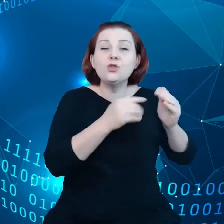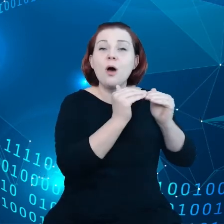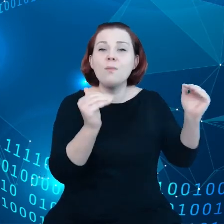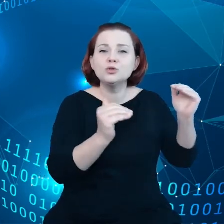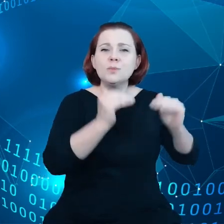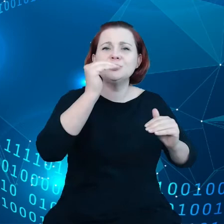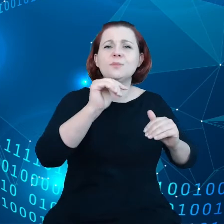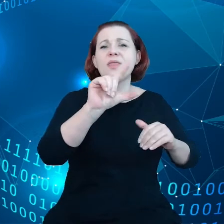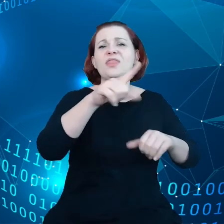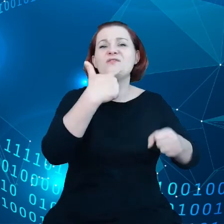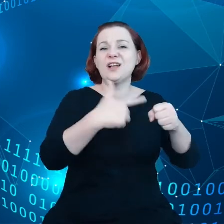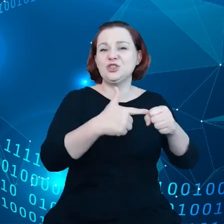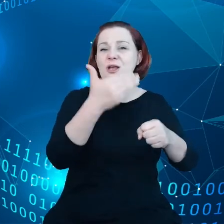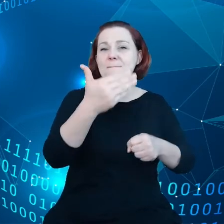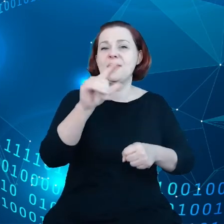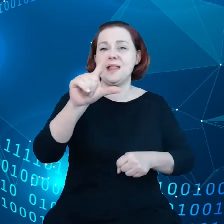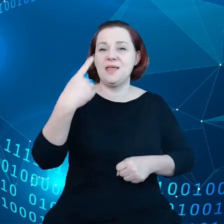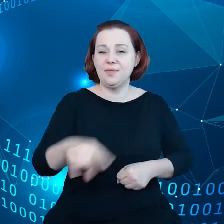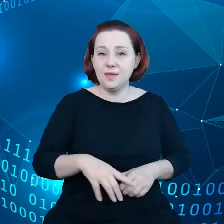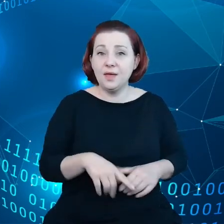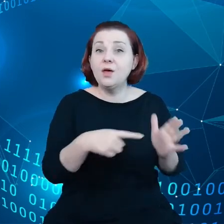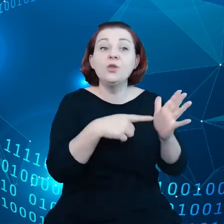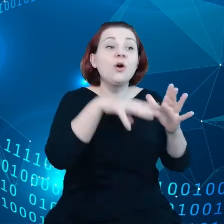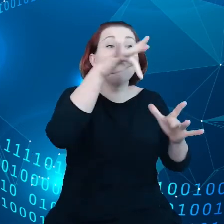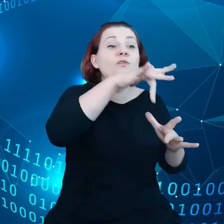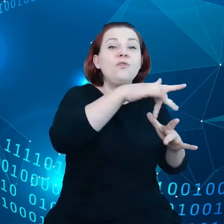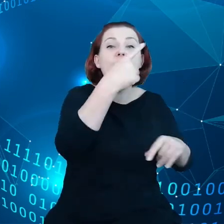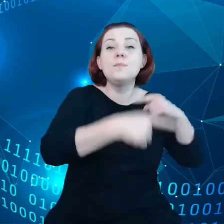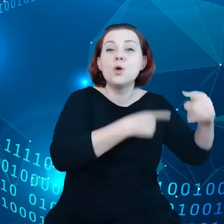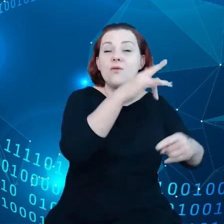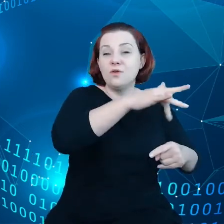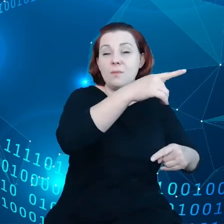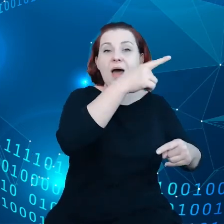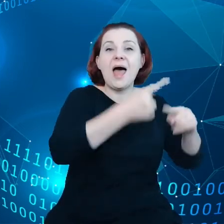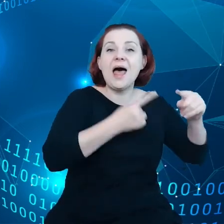To są produkty, które mają elementy fizyczne, czujniki, mikrofony,